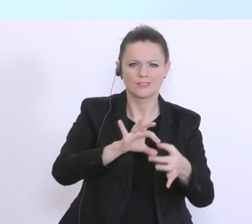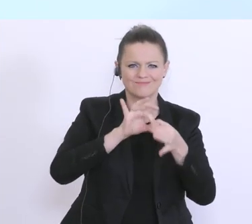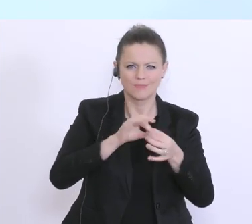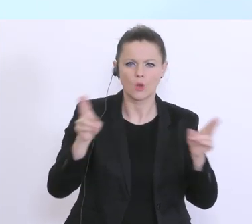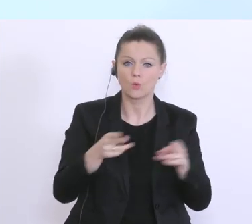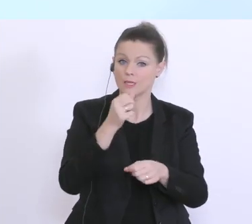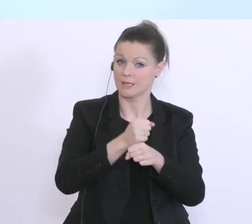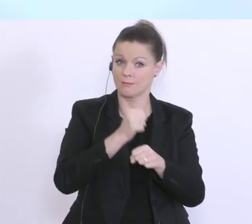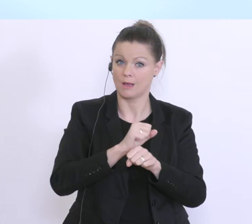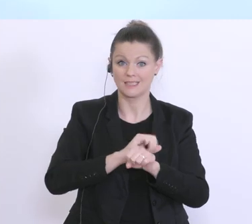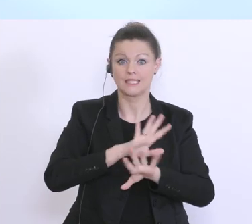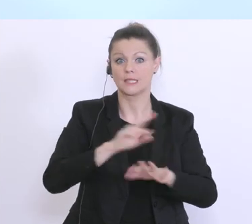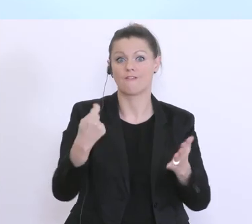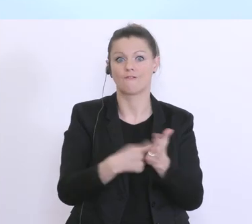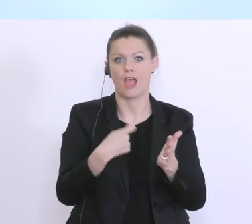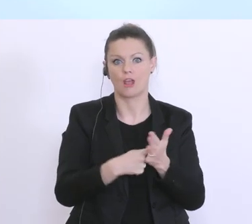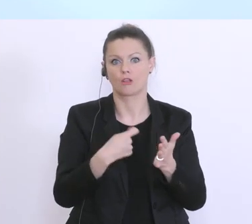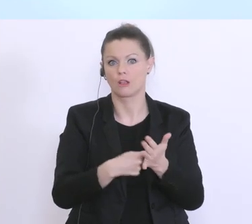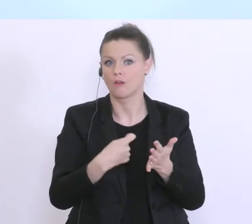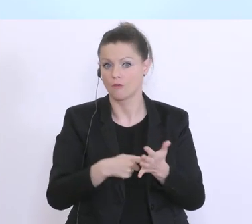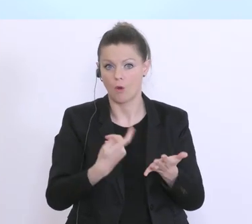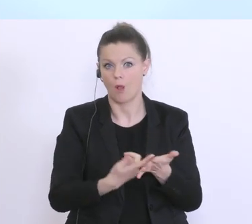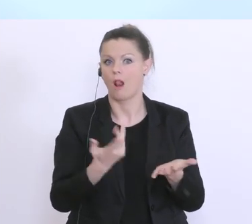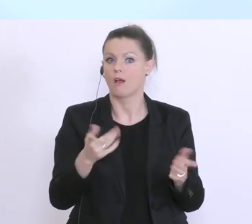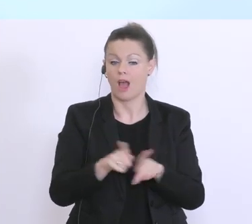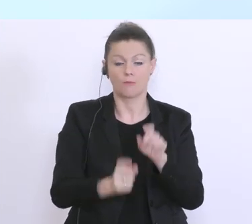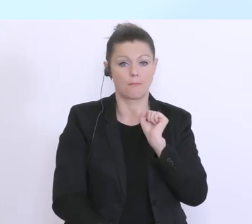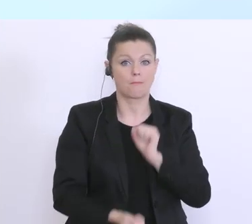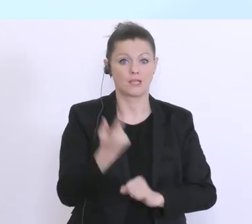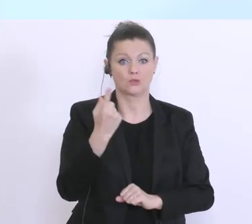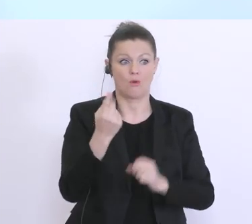ja ein sehr wertvolles Instrument. Und durchaus einzigartig, um eben hier noch größeren Schaden